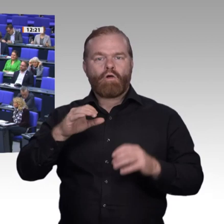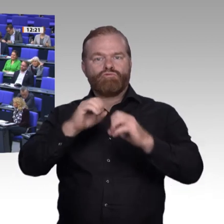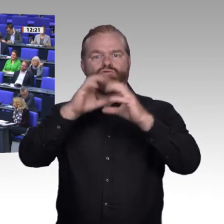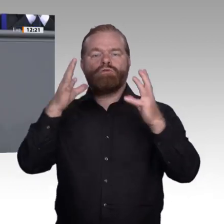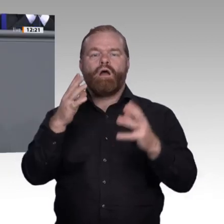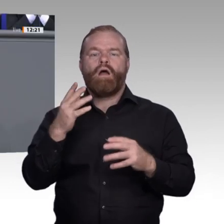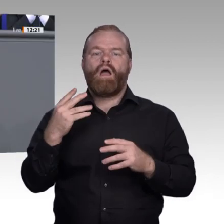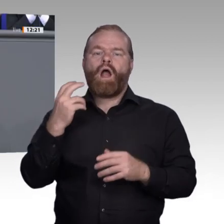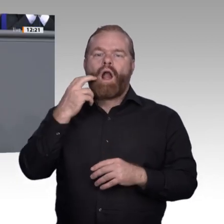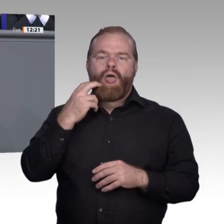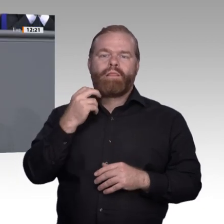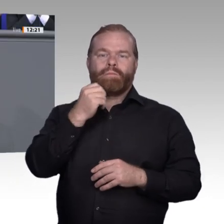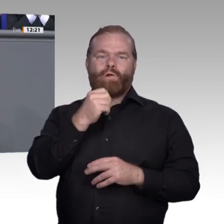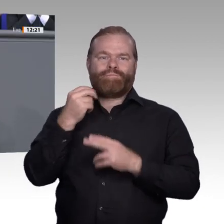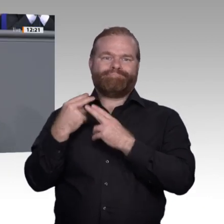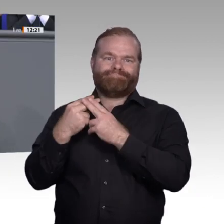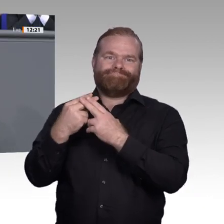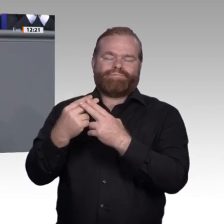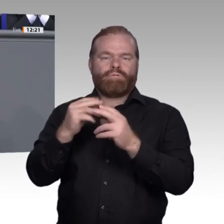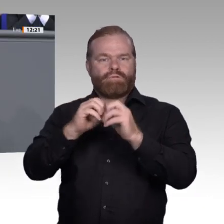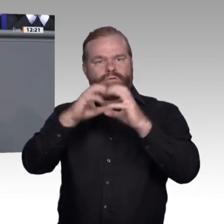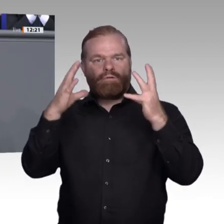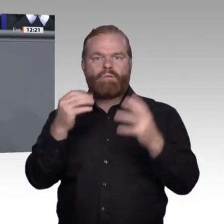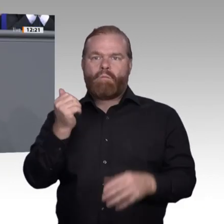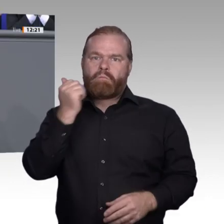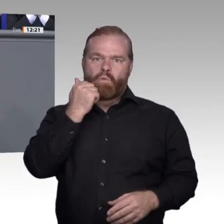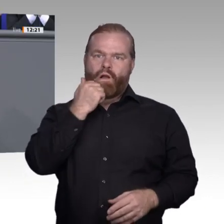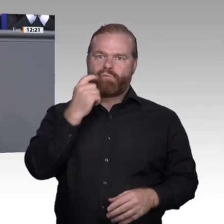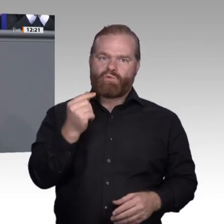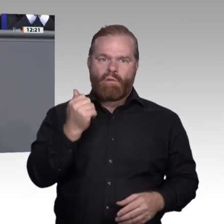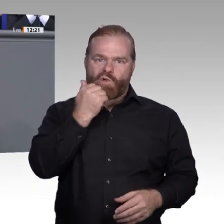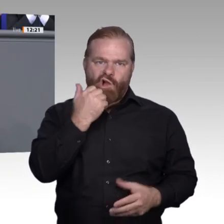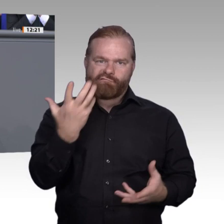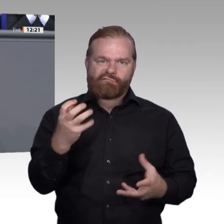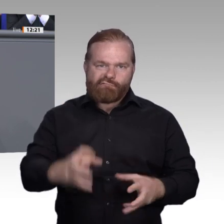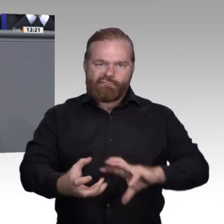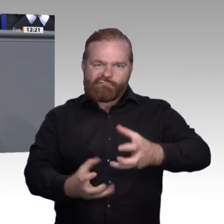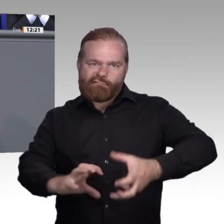Gymnasiallehrkraft Folgendes berichtet: An einer Oberstufe mussten alle Schülerinnen